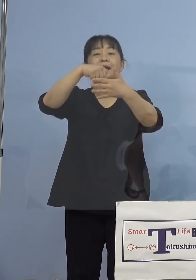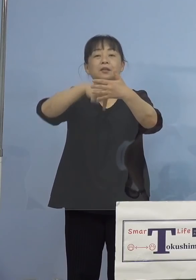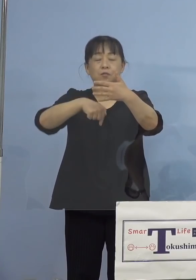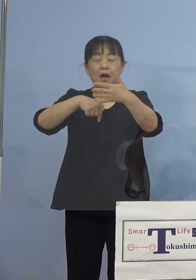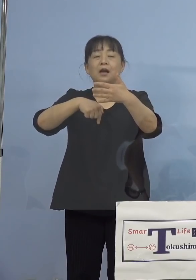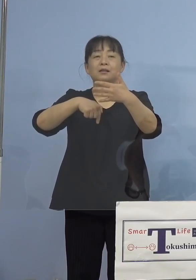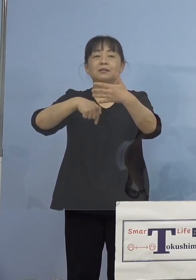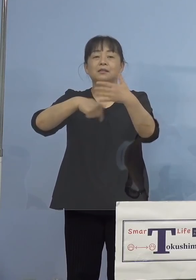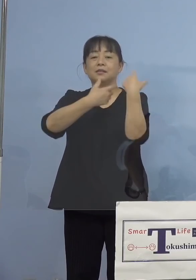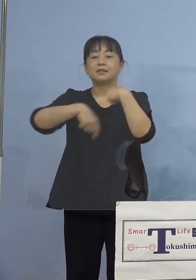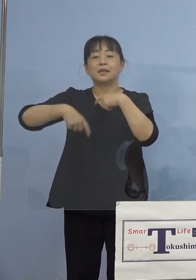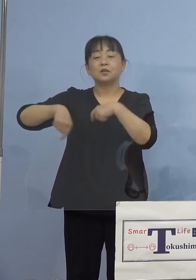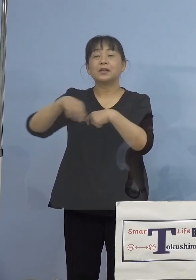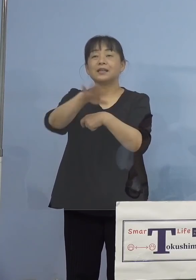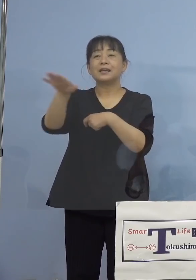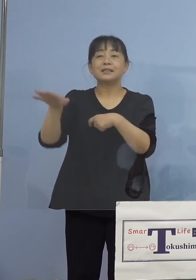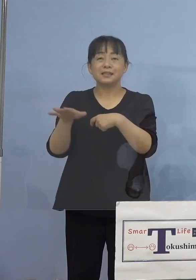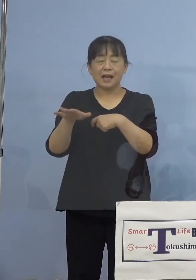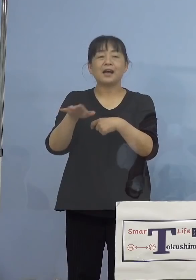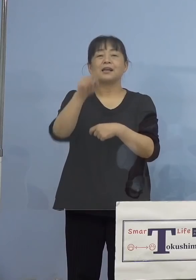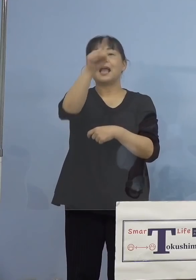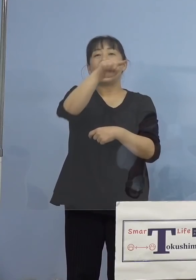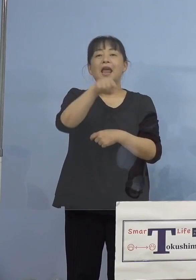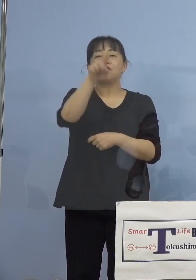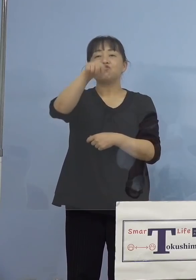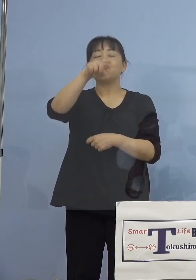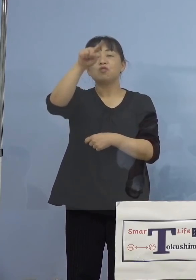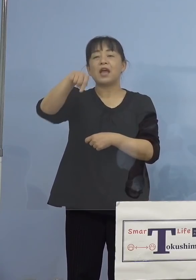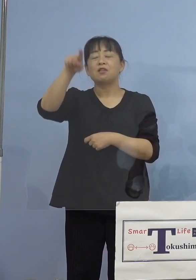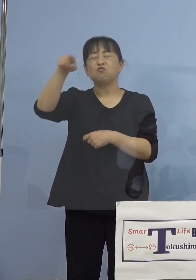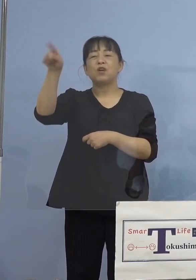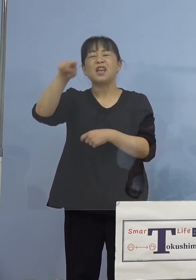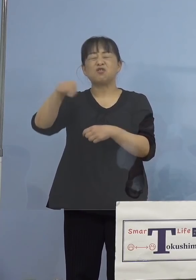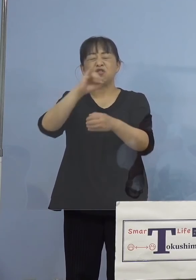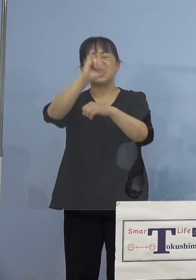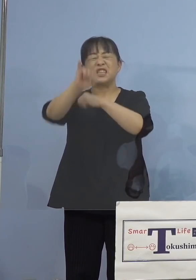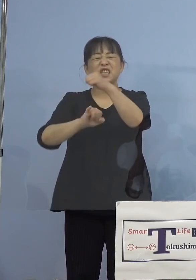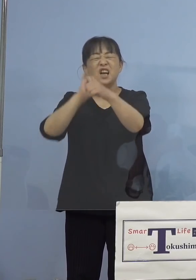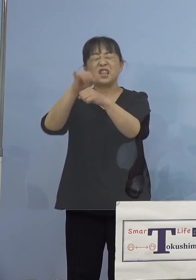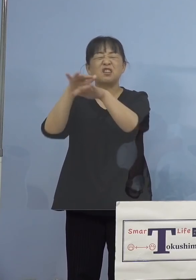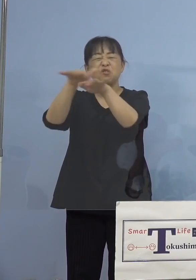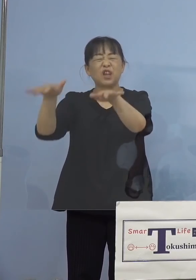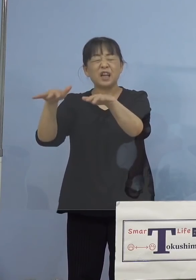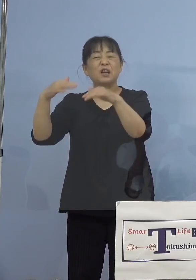SNSなど、あるいは友達との間で 出てきた1番多い話題、こうした点が